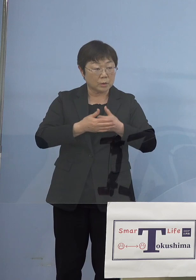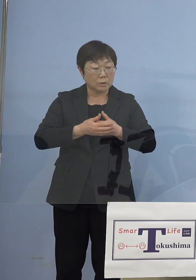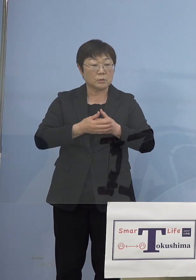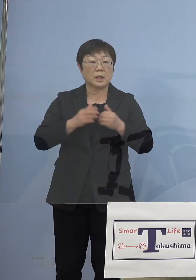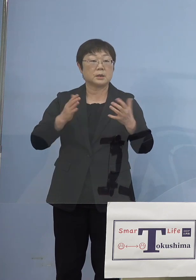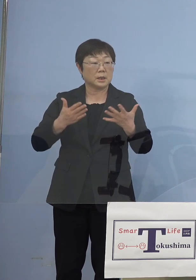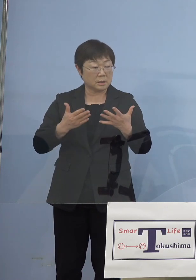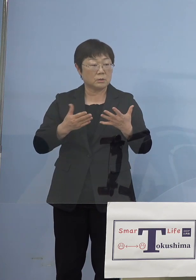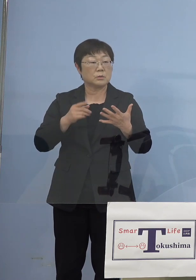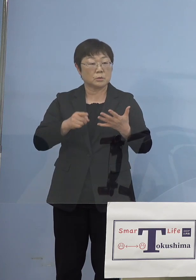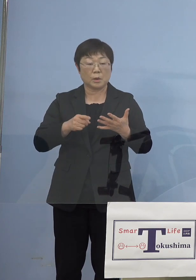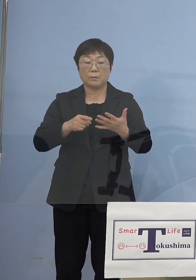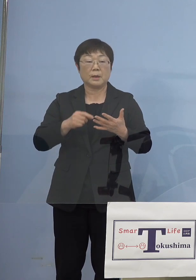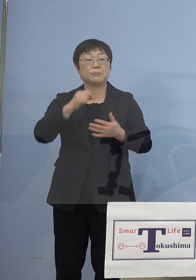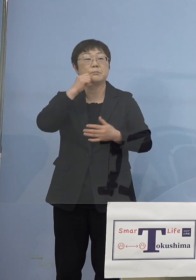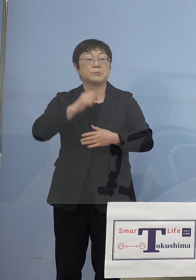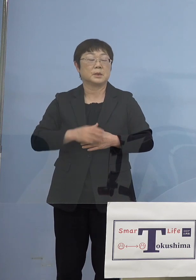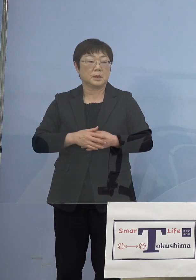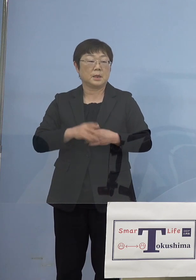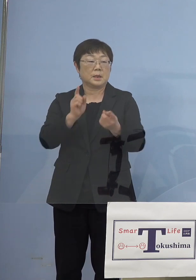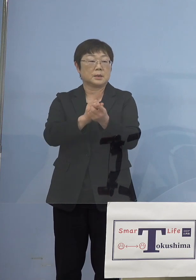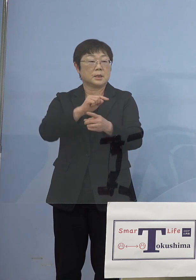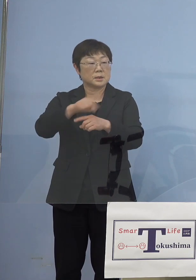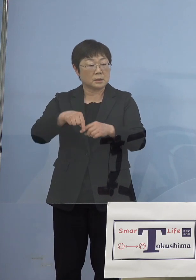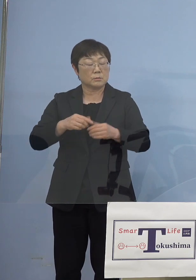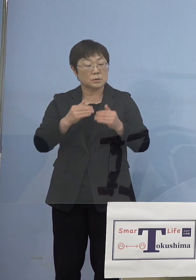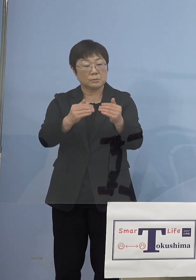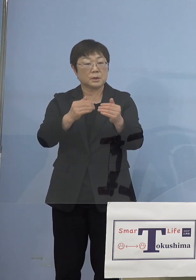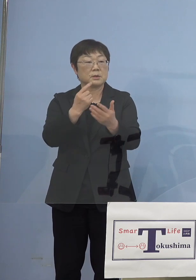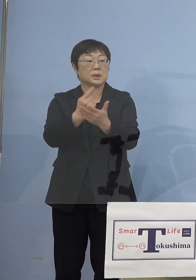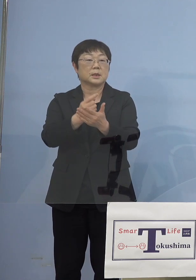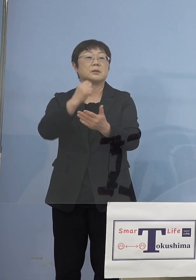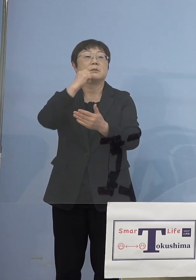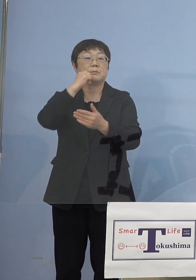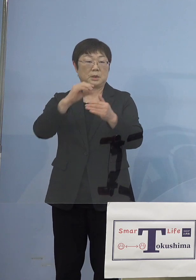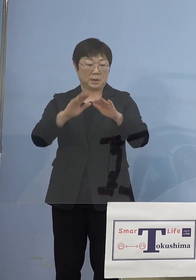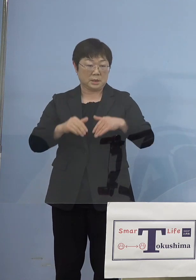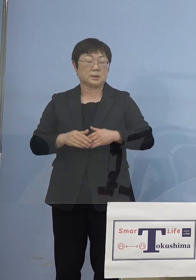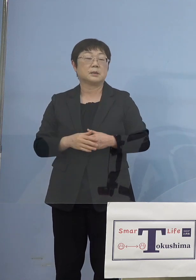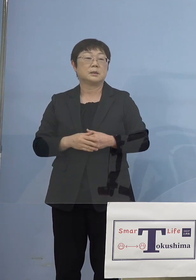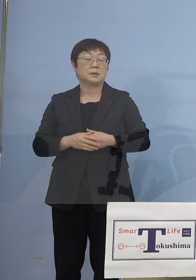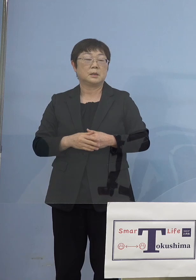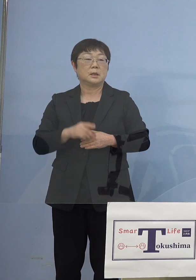これはできない、対策だけでは無理なところですのでね そうした点についても